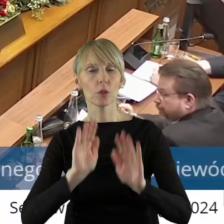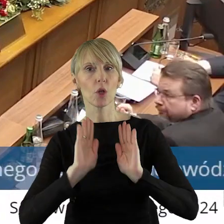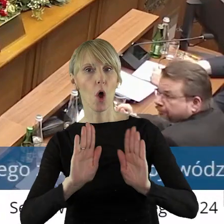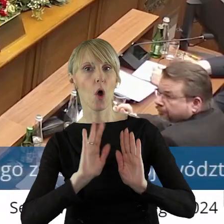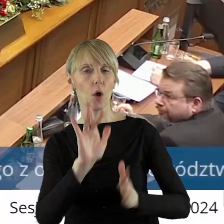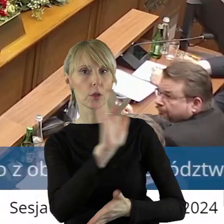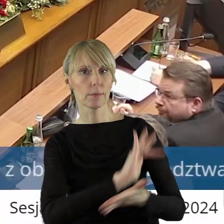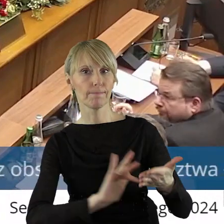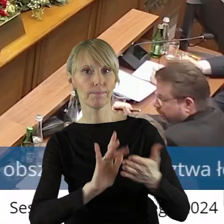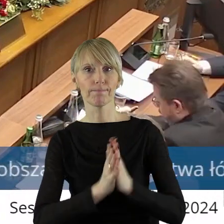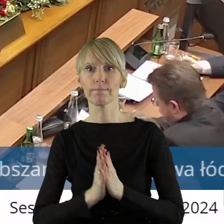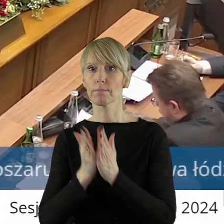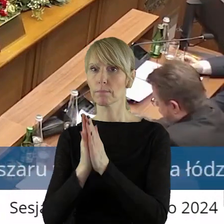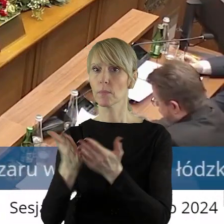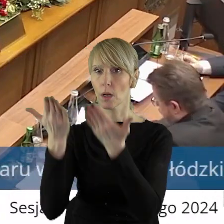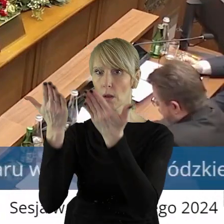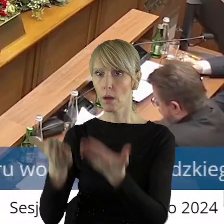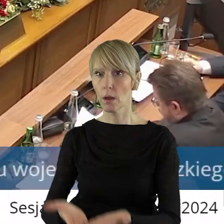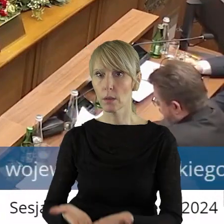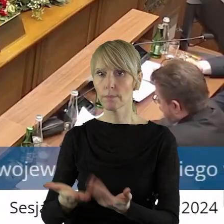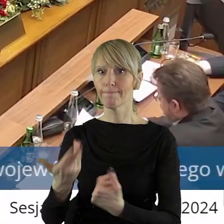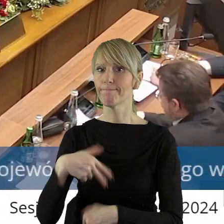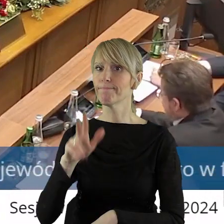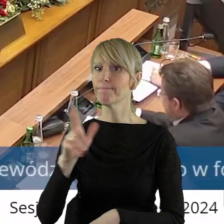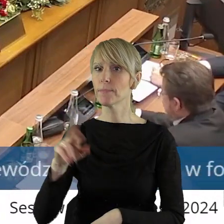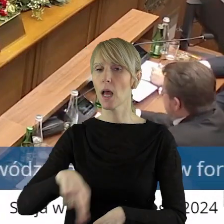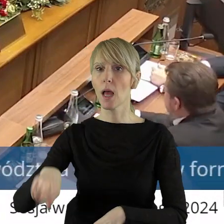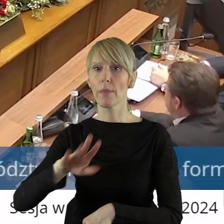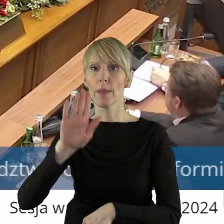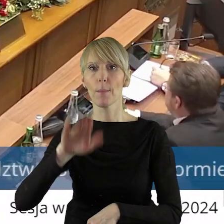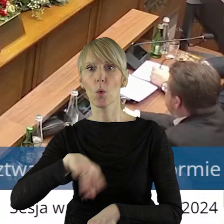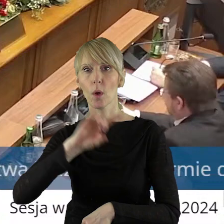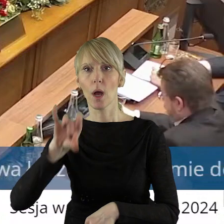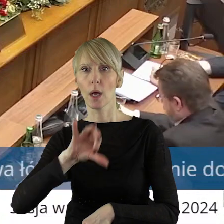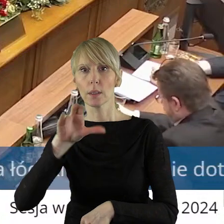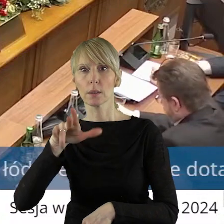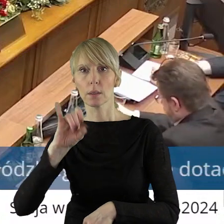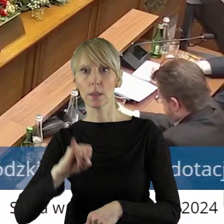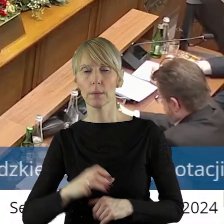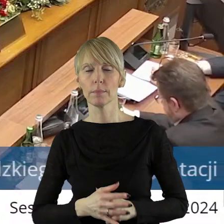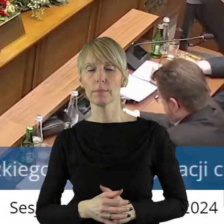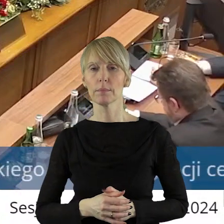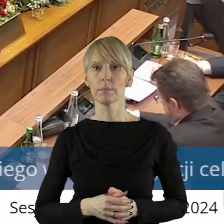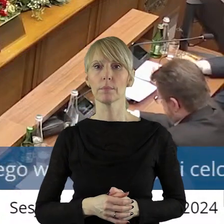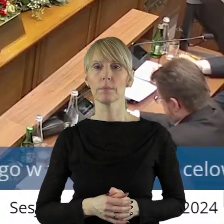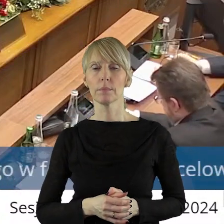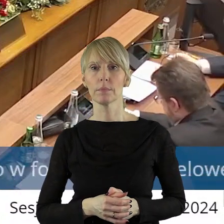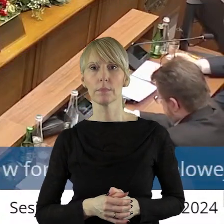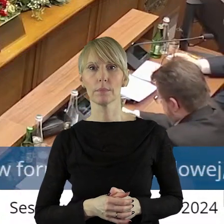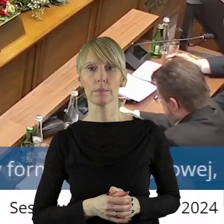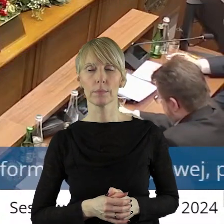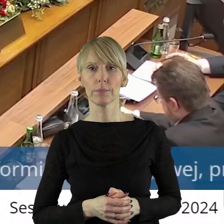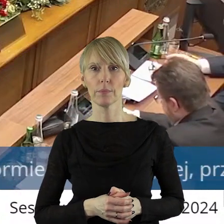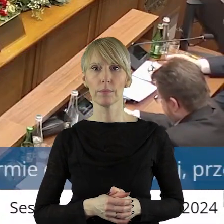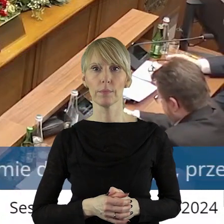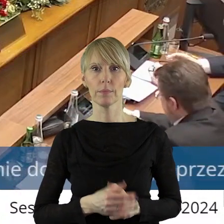Proszę bardzo, o głos poprosił Marcin Bugajski. Później pani radna Iwona Lewandowska. Proszę bardzo, panie radny.